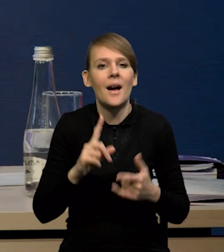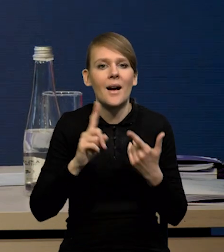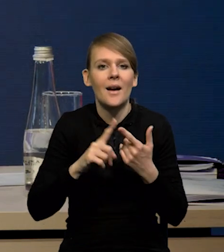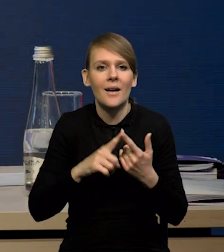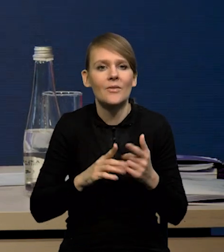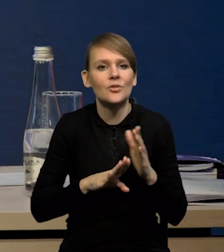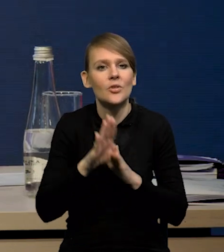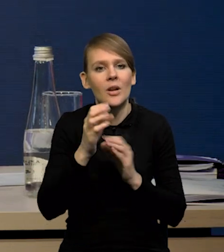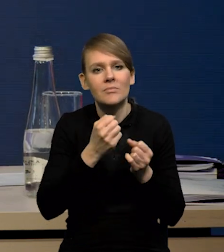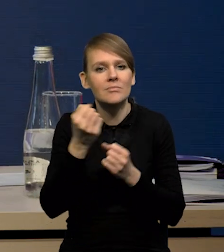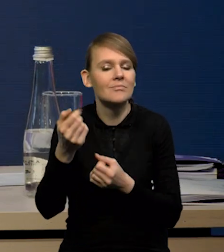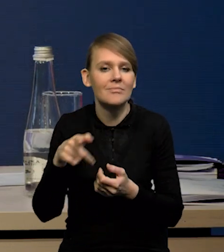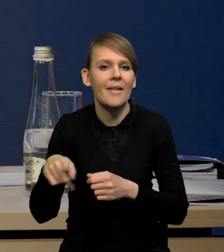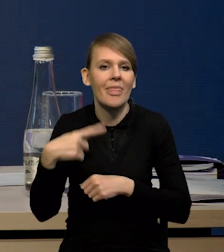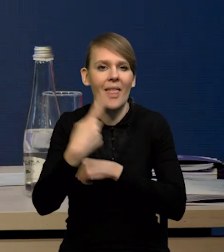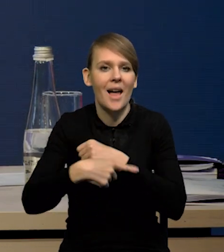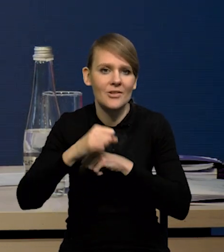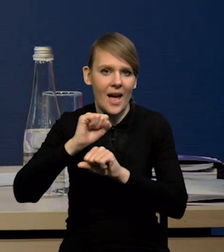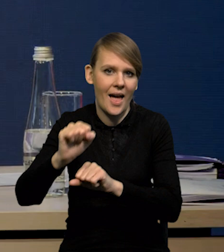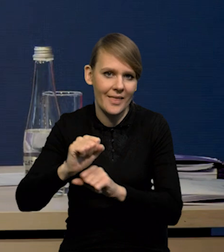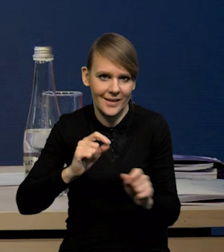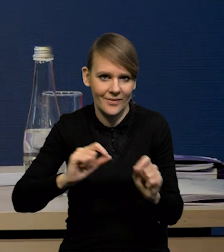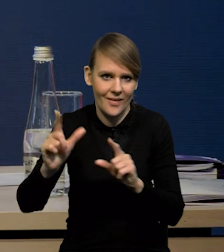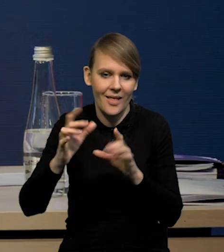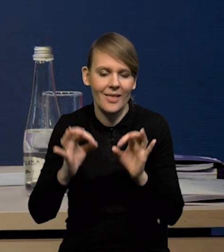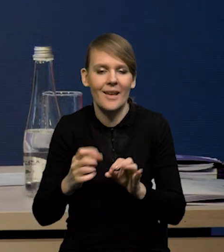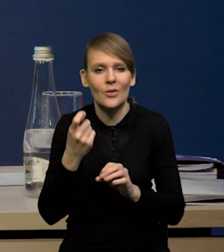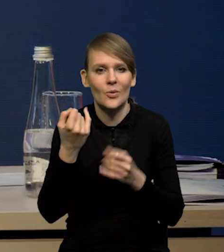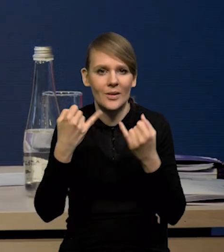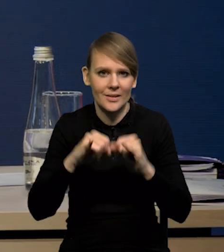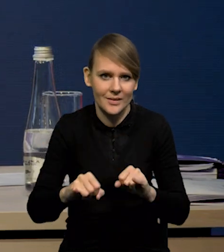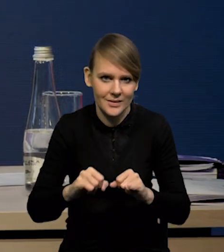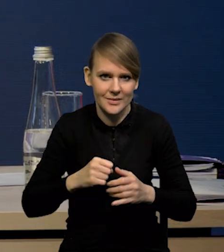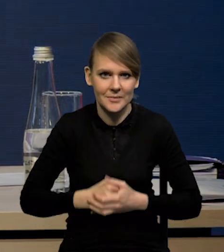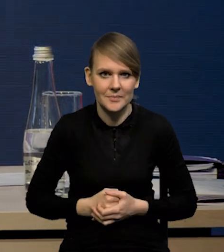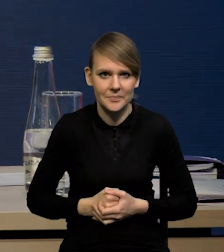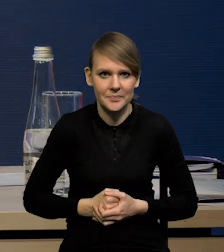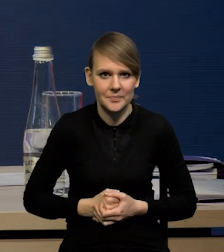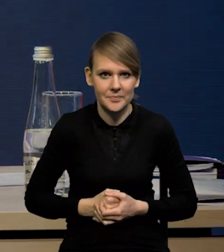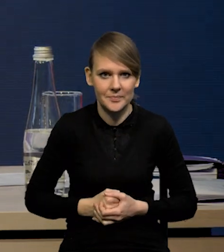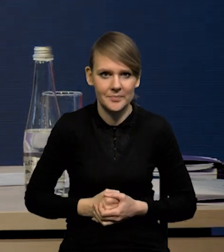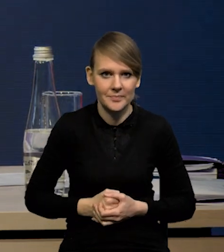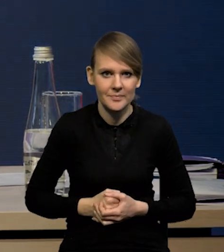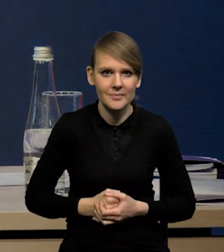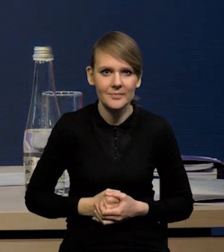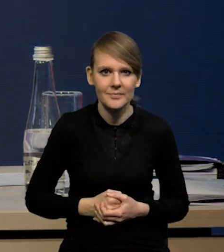są oczywiście tarcze antyinflacyjne. One mają teraz inny charakter, bo to VAT w dużym stopniu wrócił już do tych poprzednich poziomów.